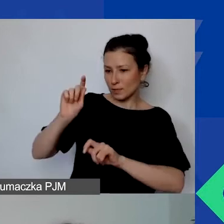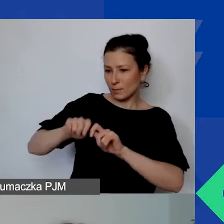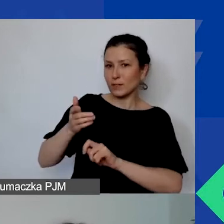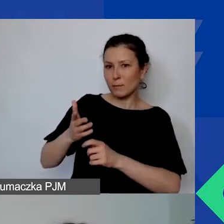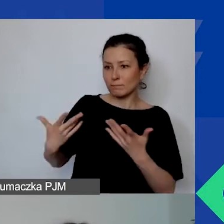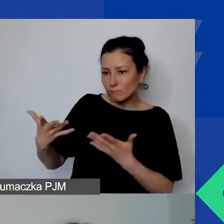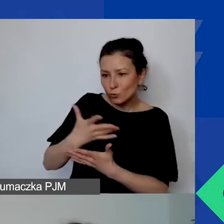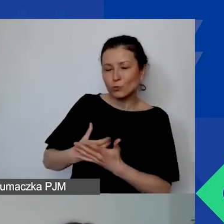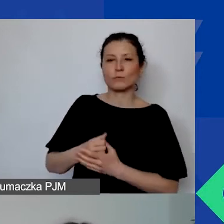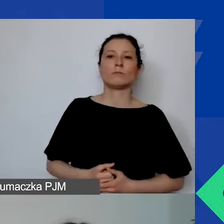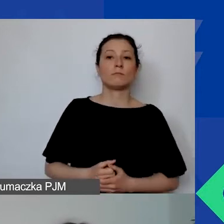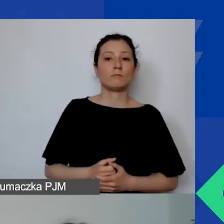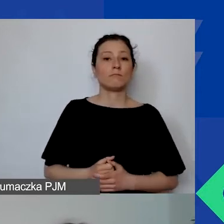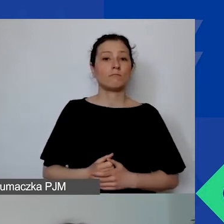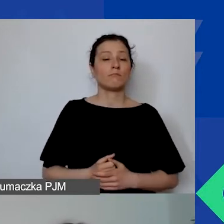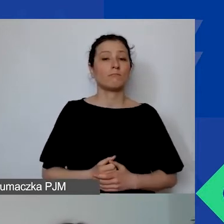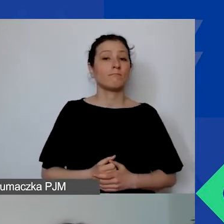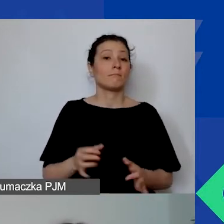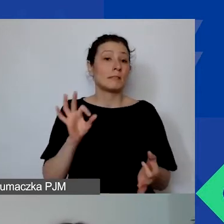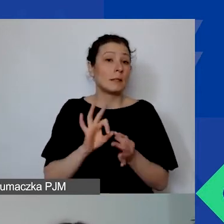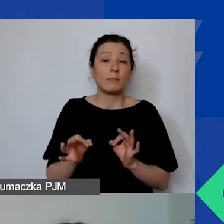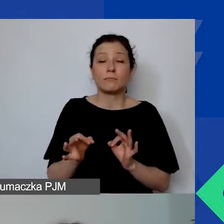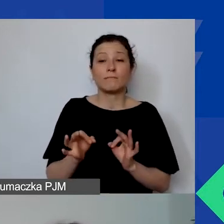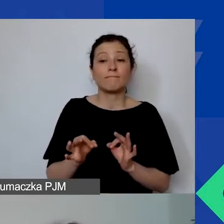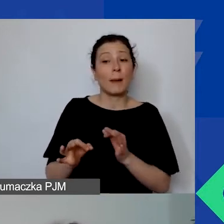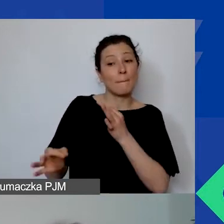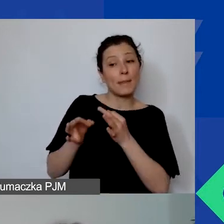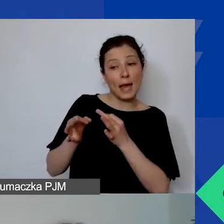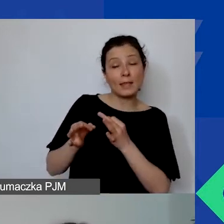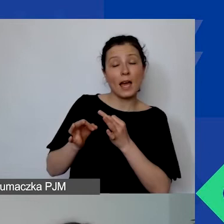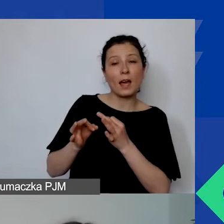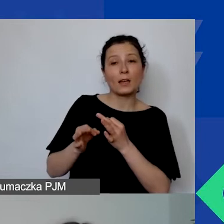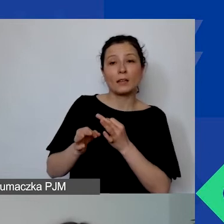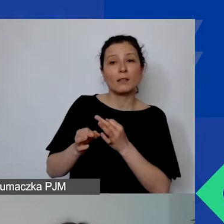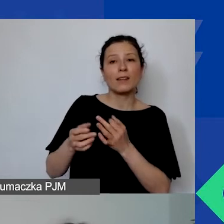Jeżeli nie uda się odpowiedzieć na te pytania teraz, co jest dość prawdopodobne,